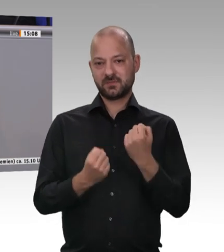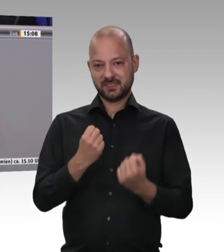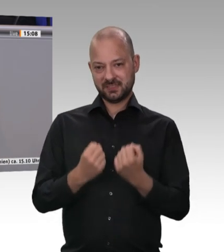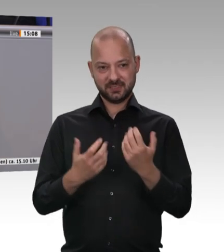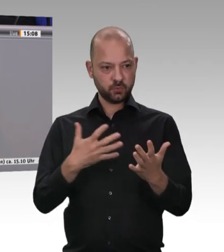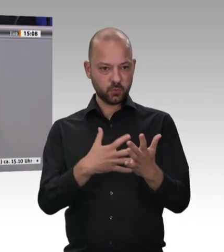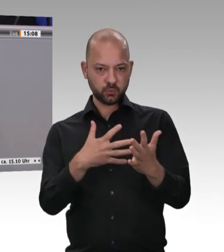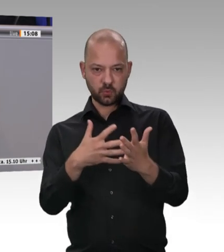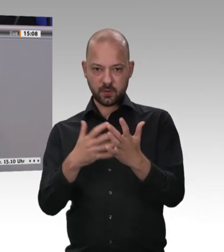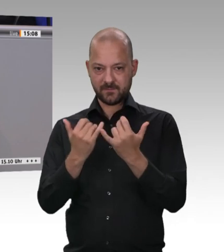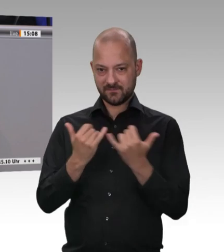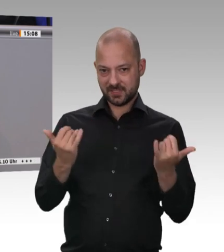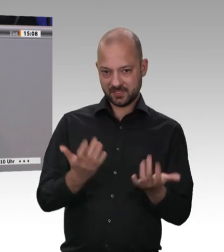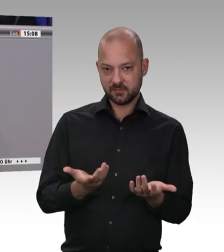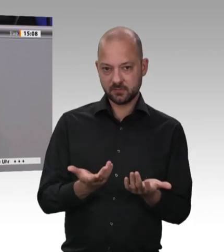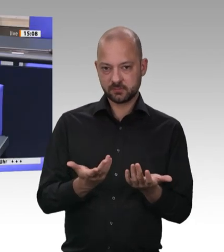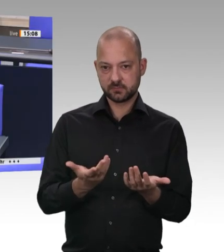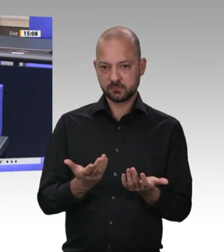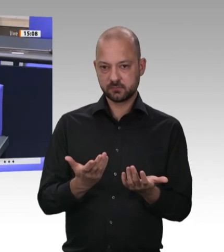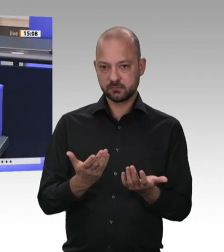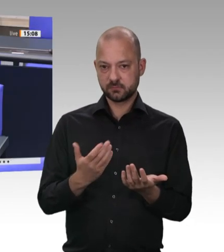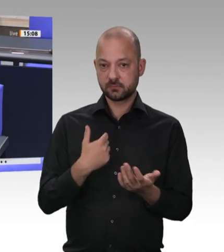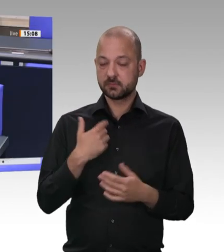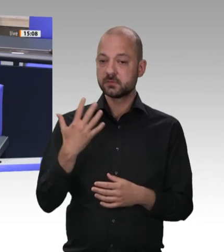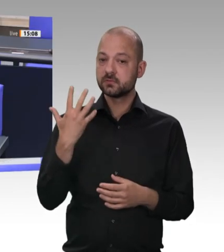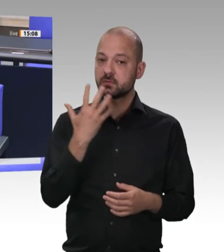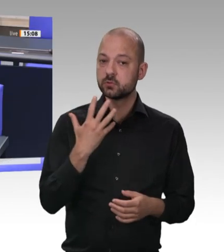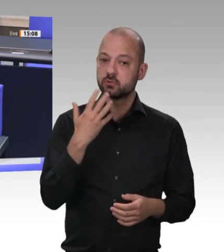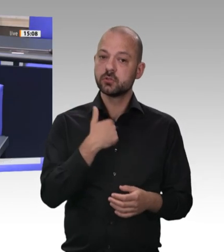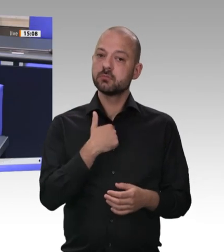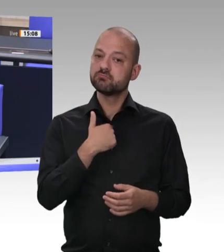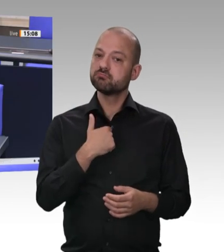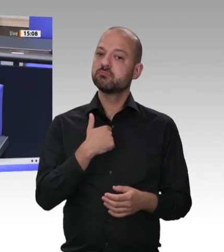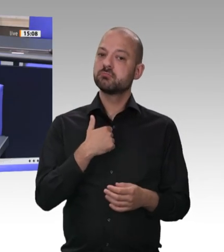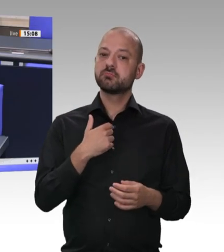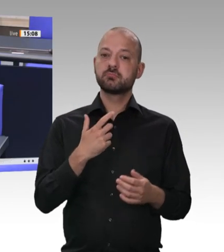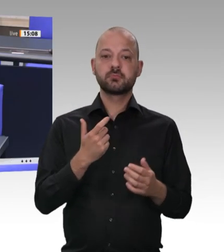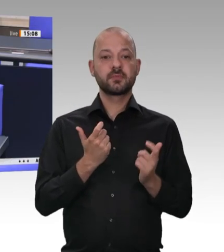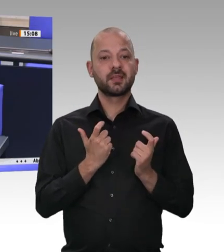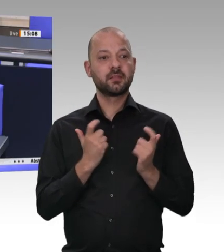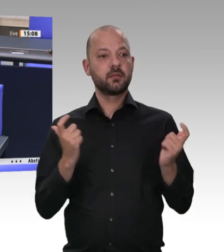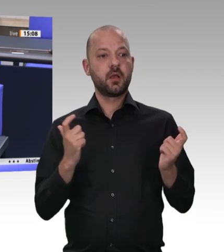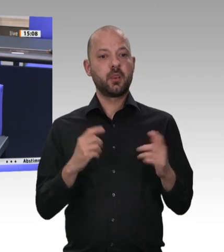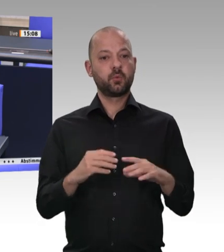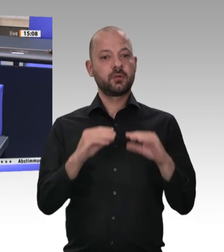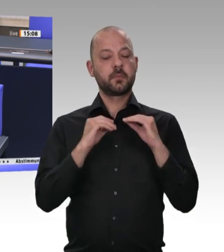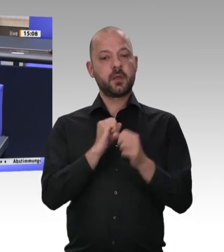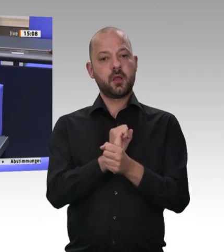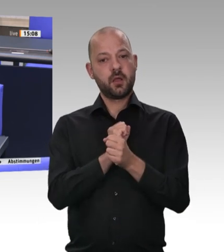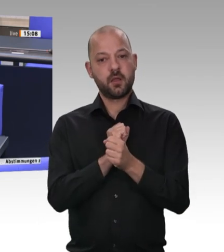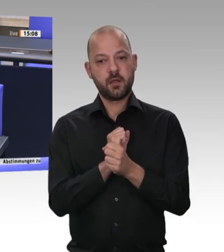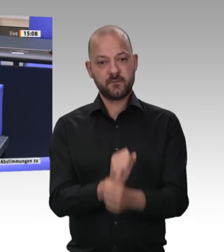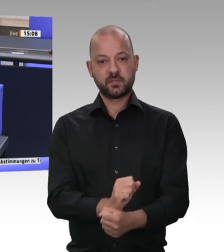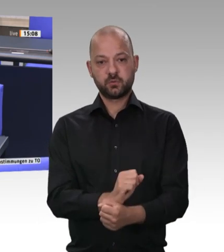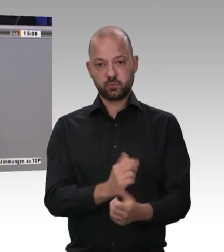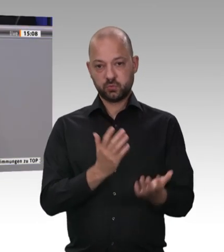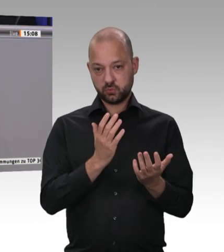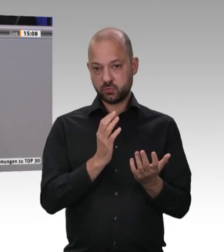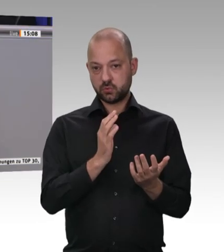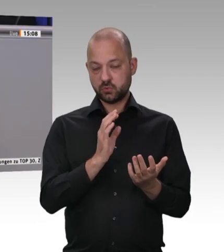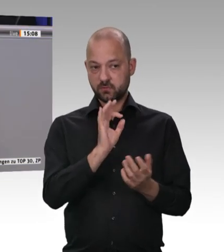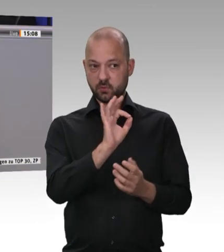Ich möchte der Diskussion nicht vorgreifen – auch um keinen Konflikt mit der Europäischen